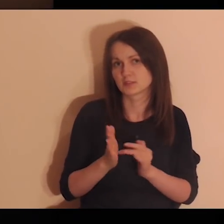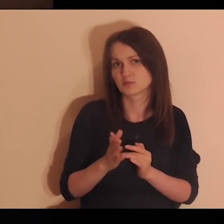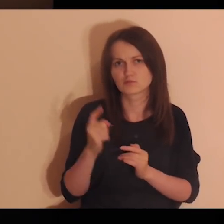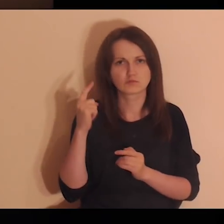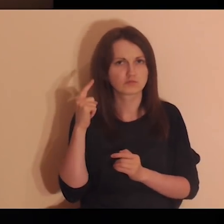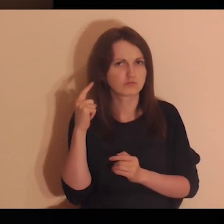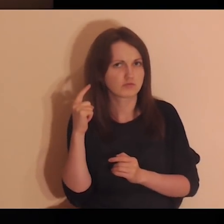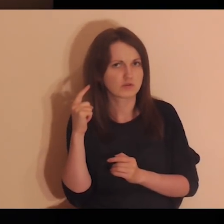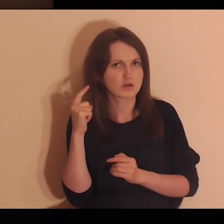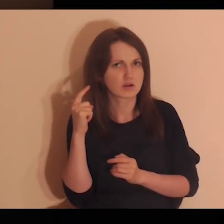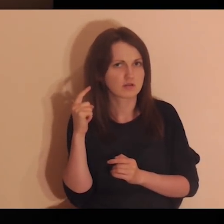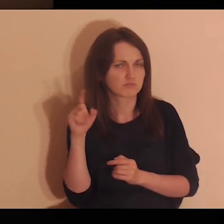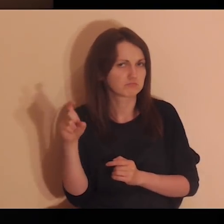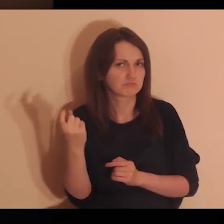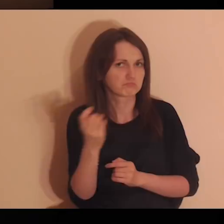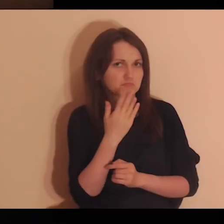On wsłuchuje się w to, co ty mówisz.